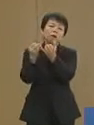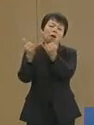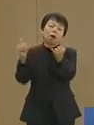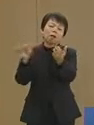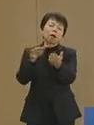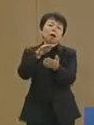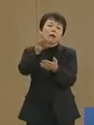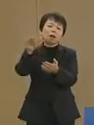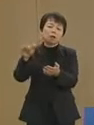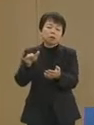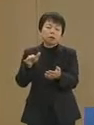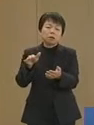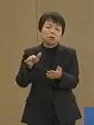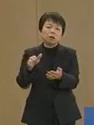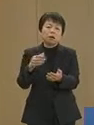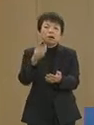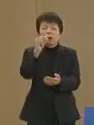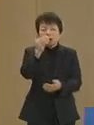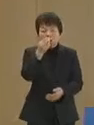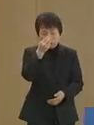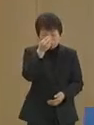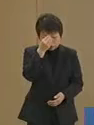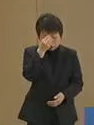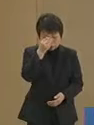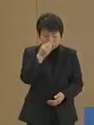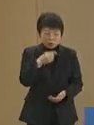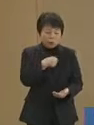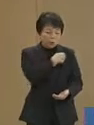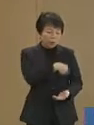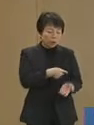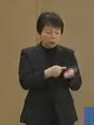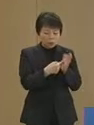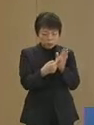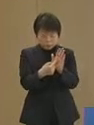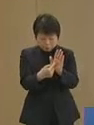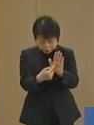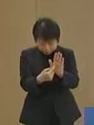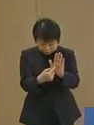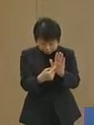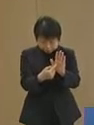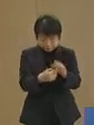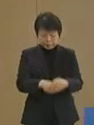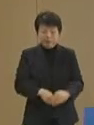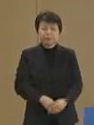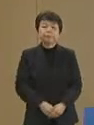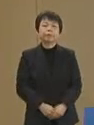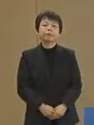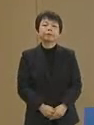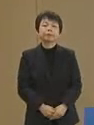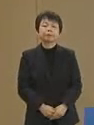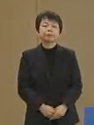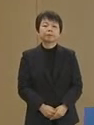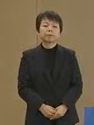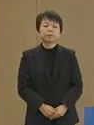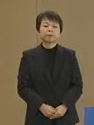謹んで哀悼の意を表します